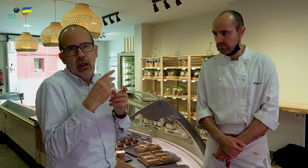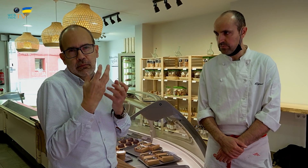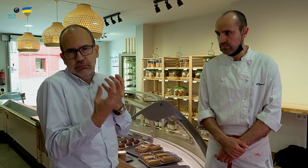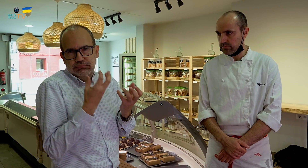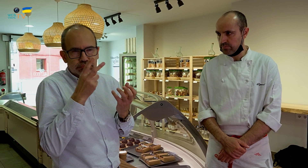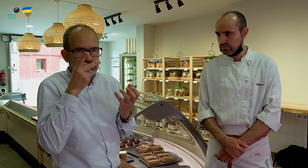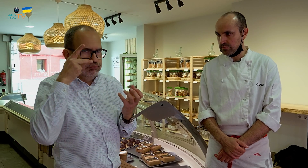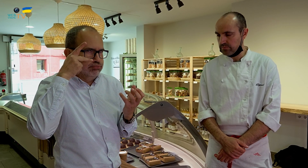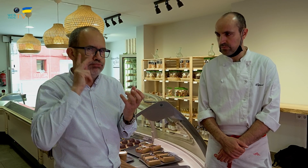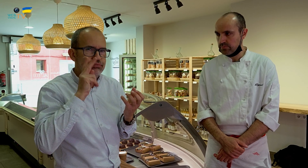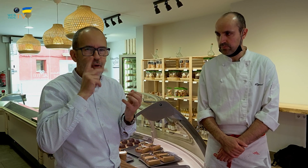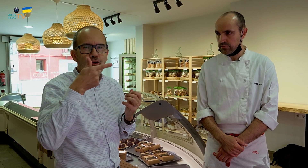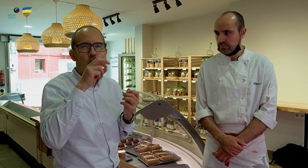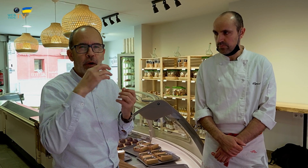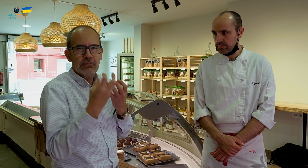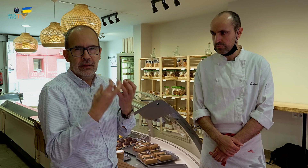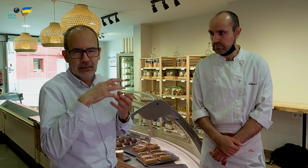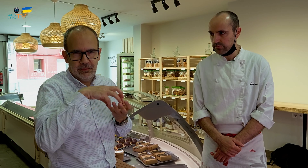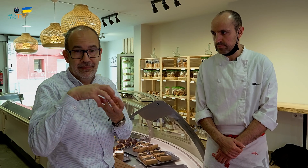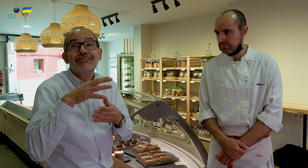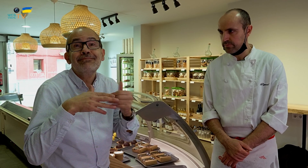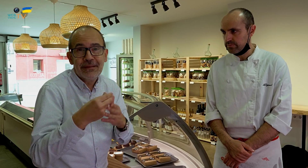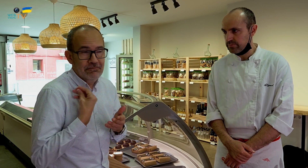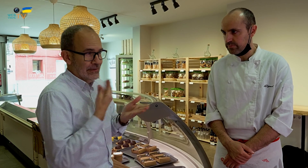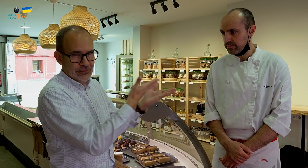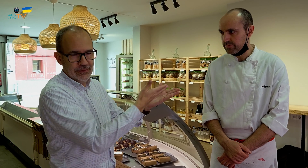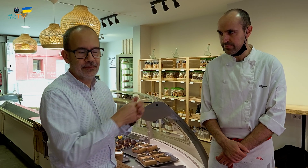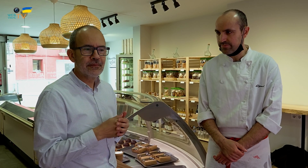que llaman mucho la atención porque son de lujo, gourmet. Los elabora él mismo. Pero viéndolos,